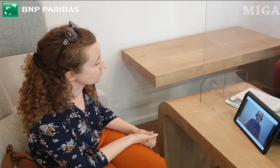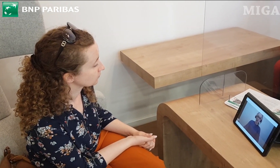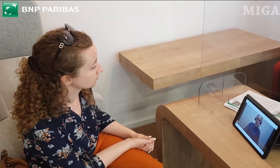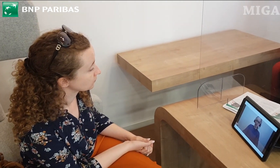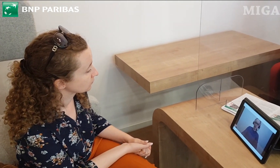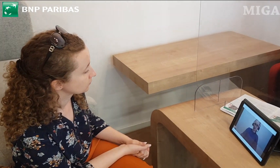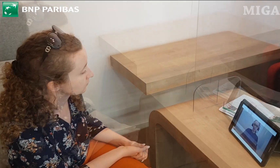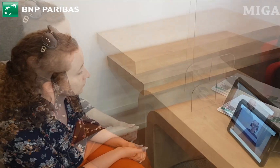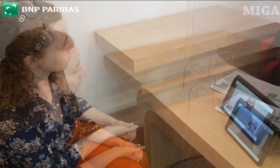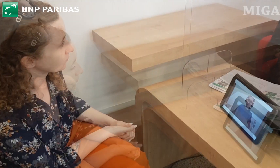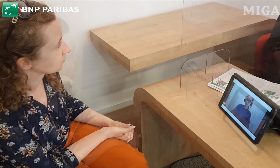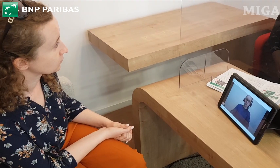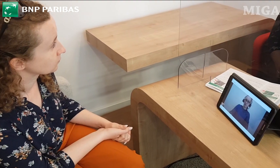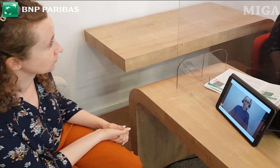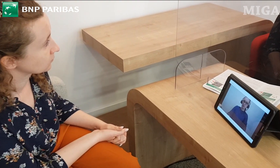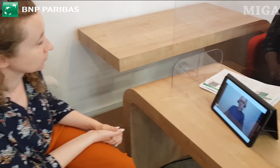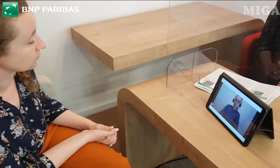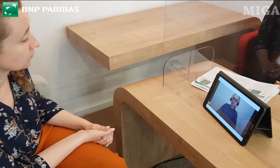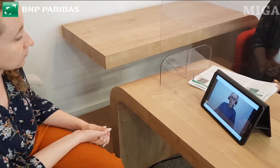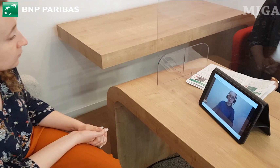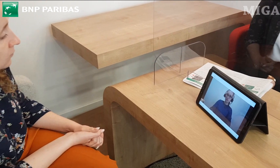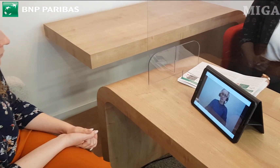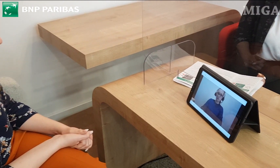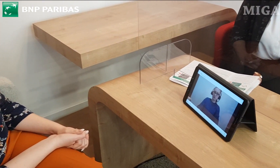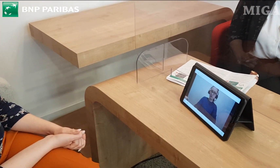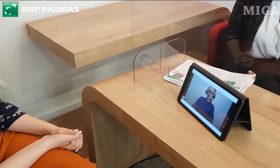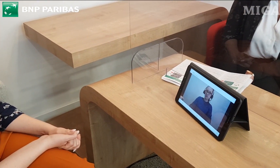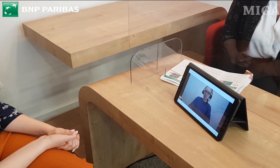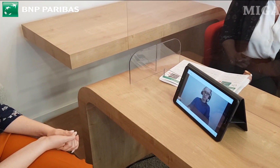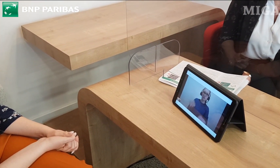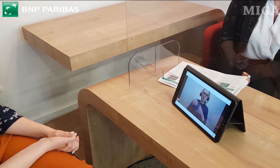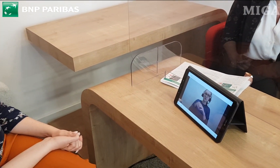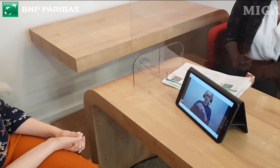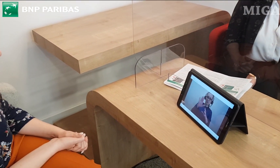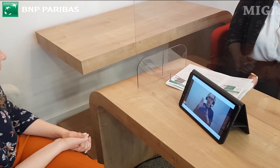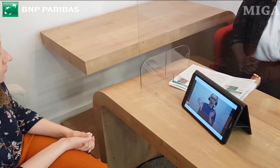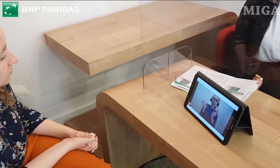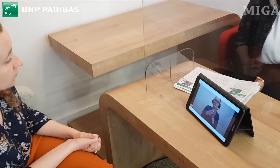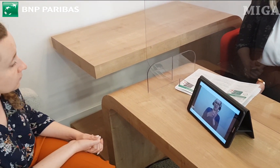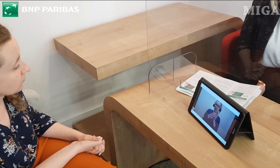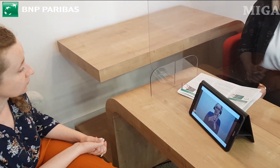czy jest jakaś prowizja? W aplikacji naszej mobilnej wszystkie przelewy są bezpłatne.